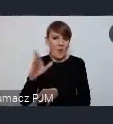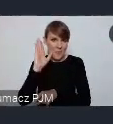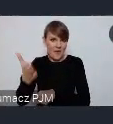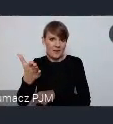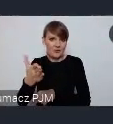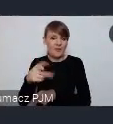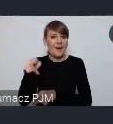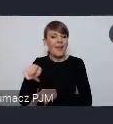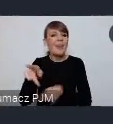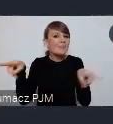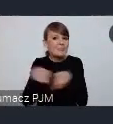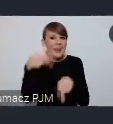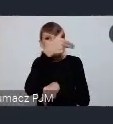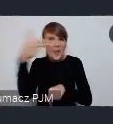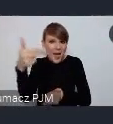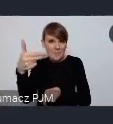poświęci swoje zainteresowanie.